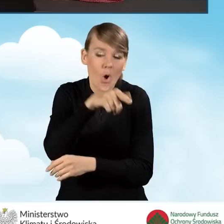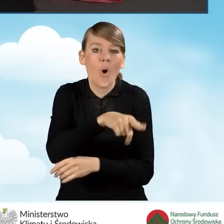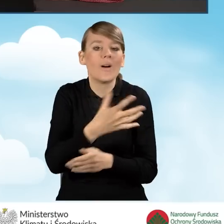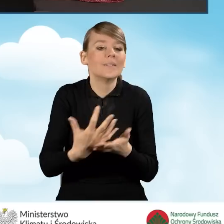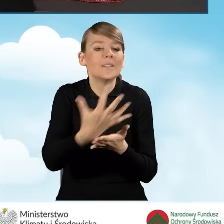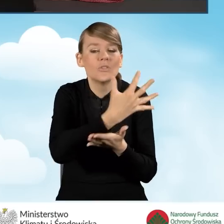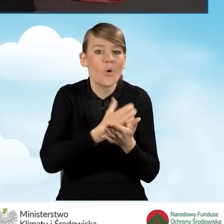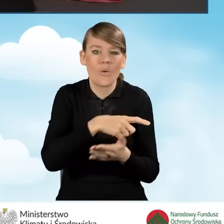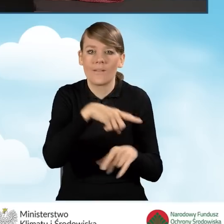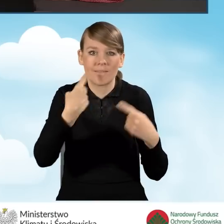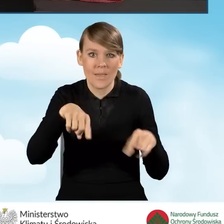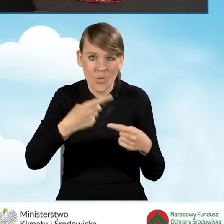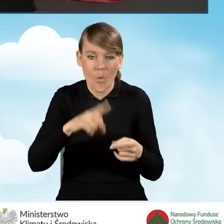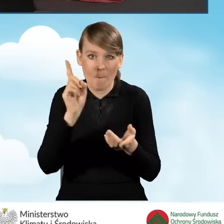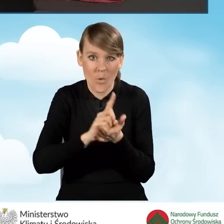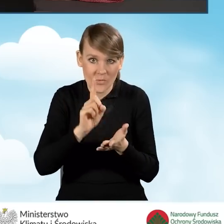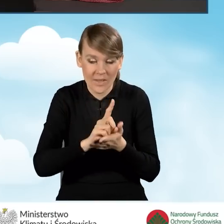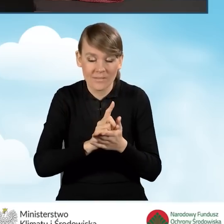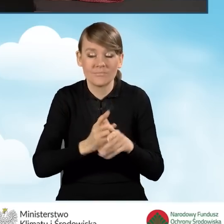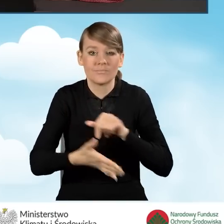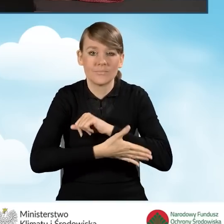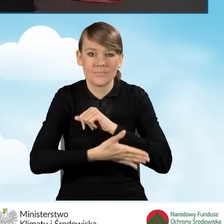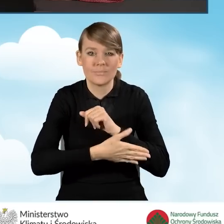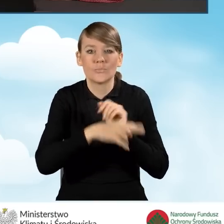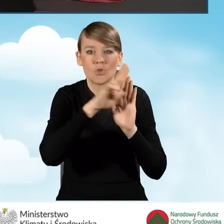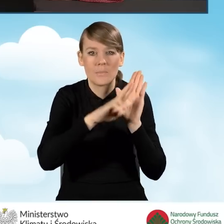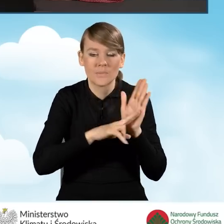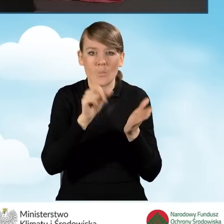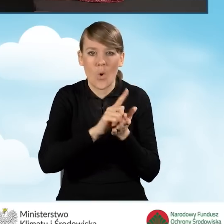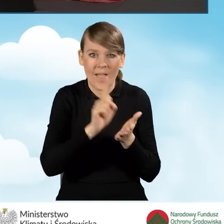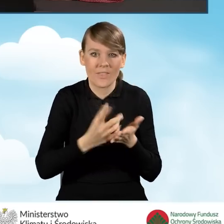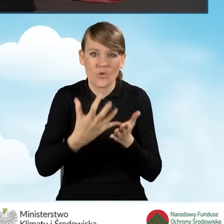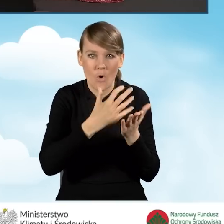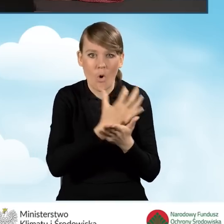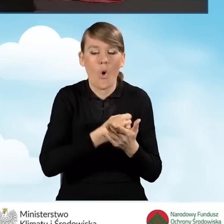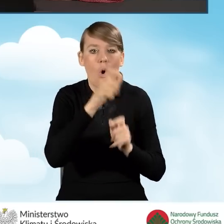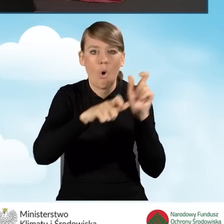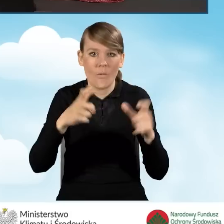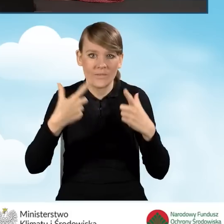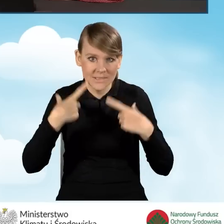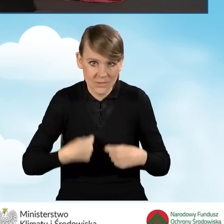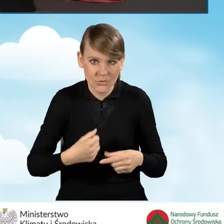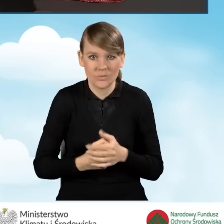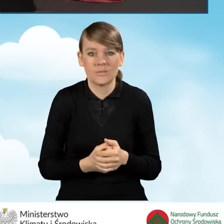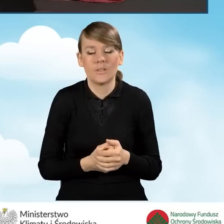nie podlegający opodatkowaniu na podstawie przepisów o podatku dochodowym od osób fizycznych i mieszczący się pod względem rodzaju